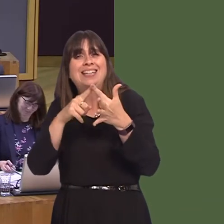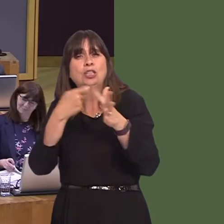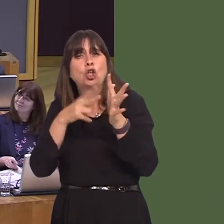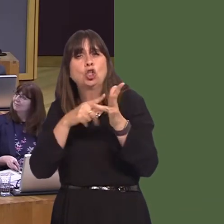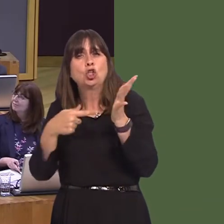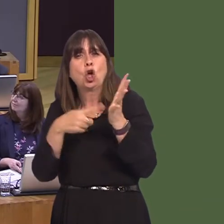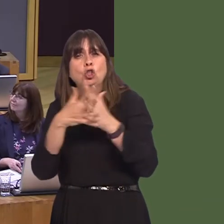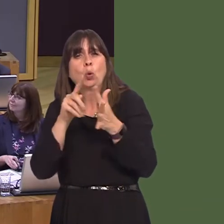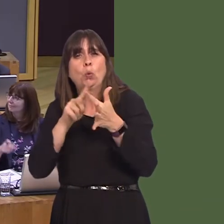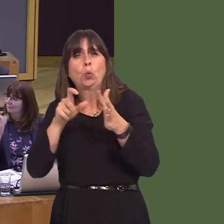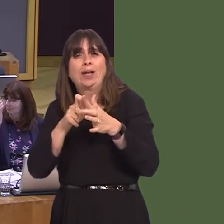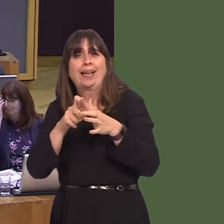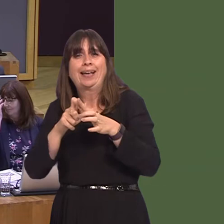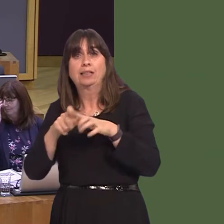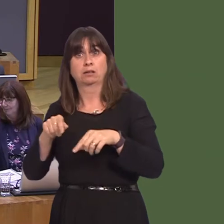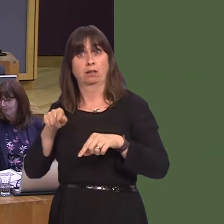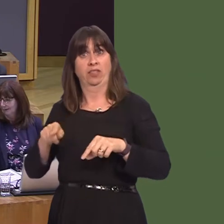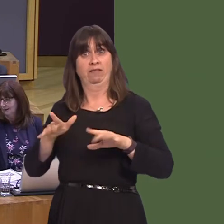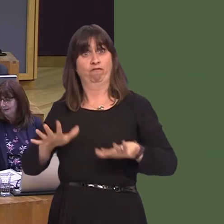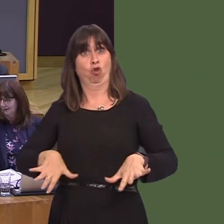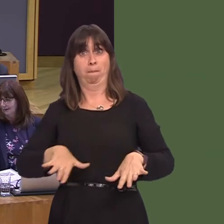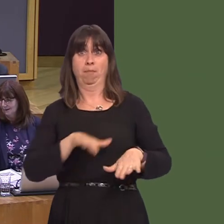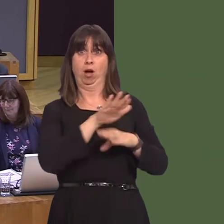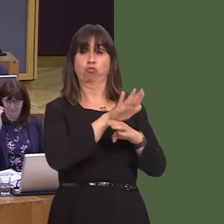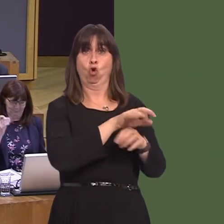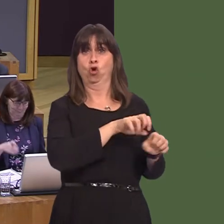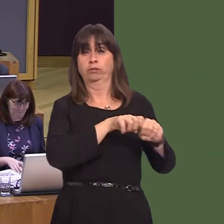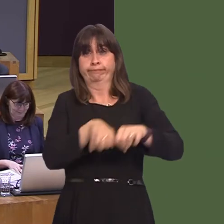and the public to tackle the threats of invasive non-native species in Wales. I recognise that